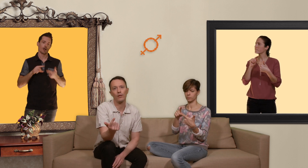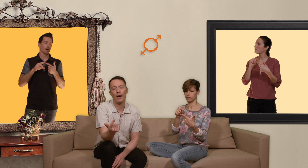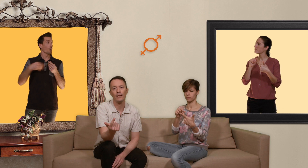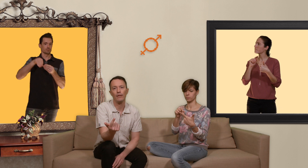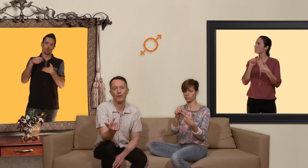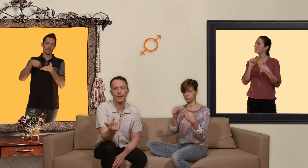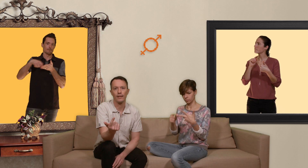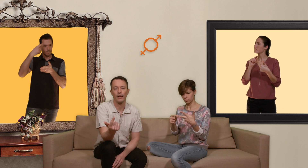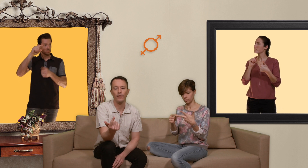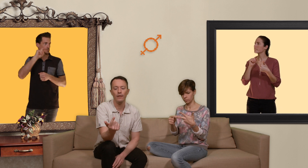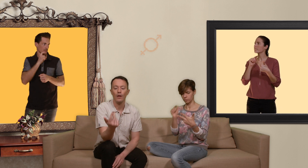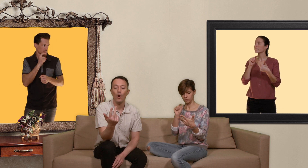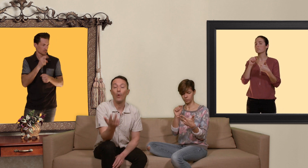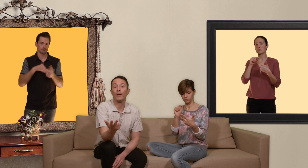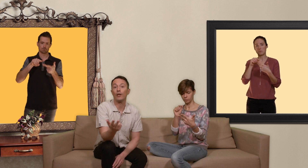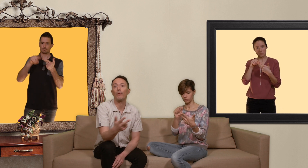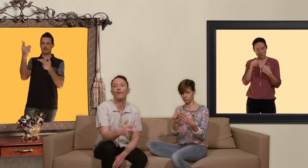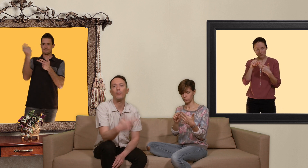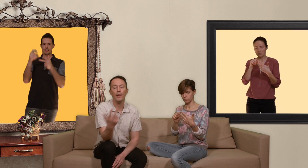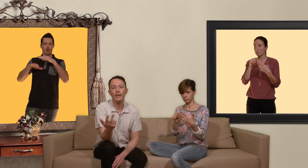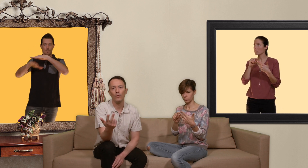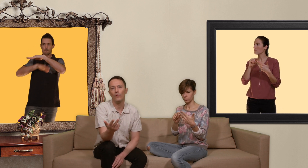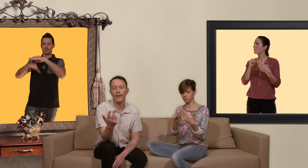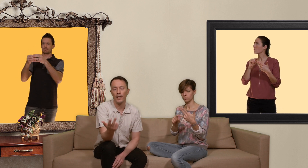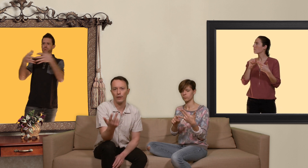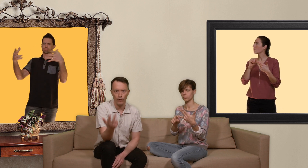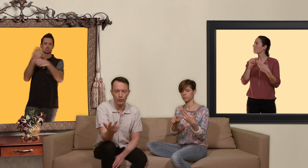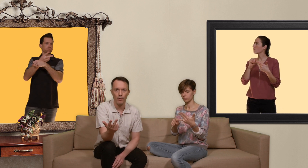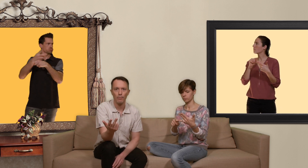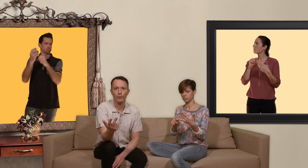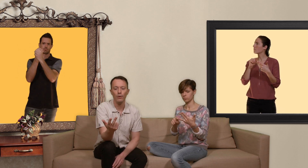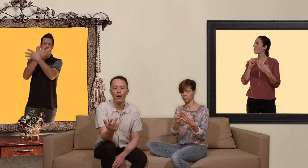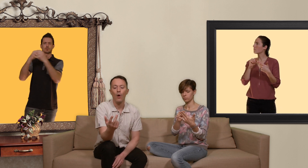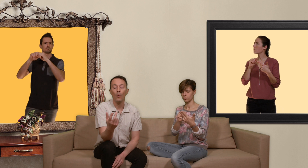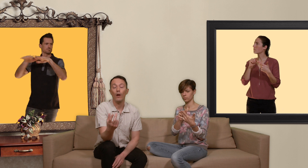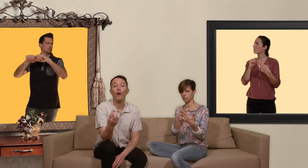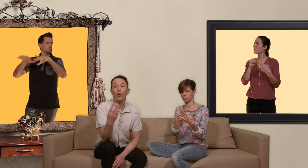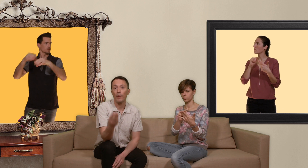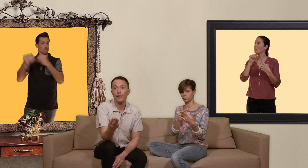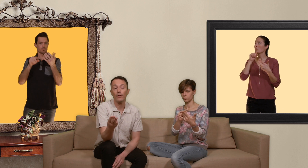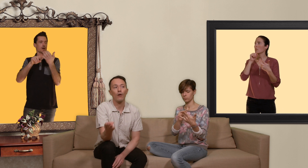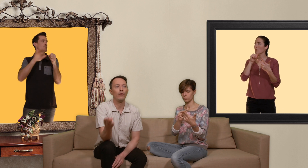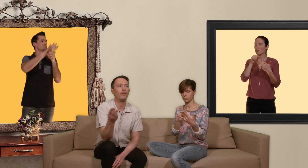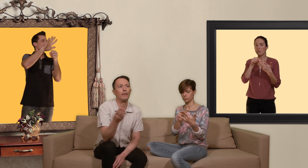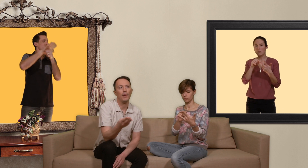sont actives dans le sexe tarifé aux personnes provenant de pays où le vih est fortement répandu ou alors aux personnes se rendant dans des pays un